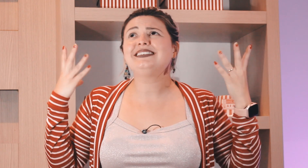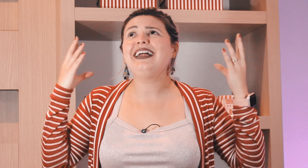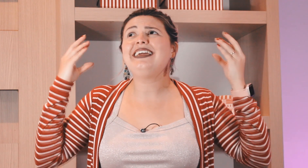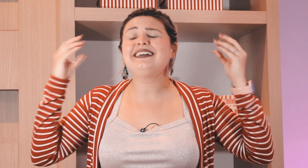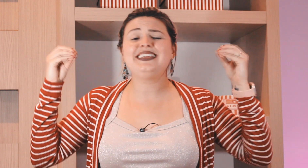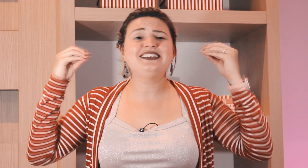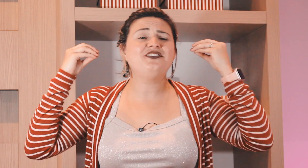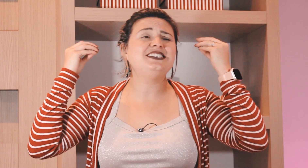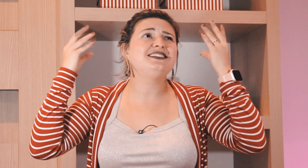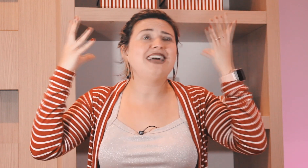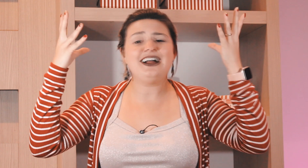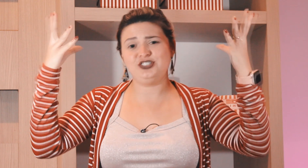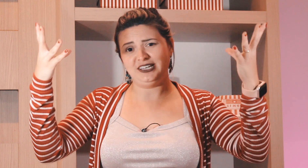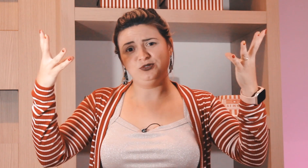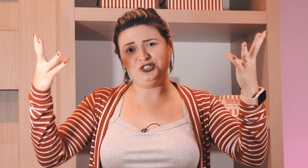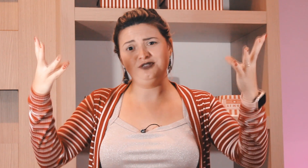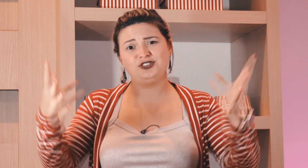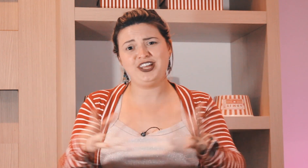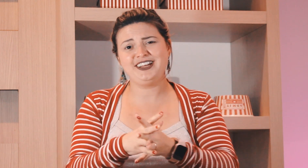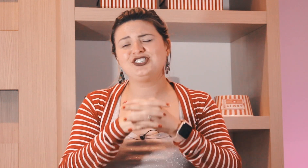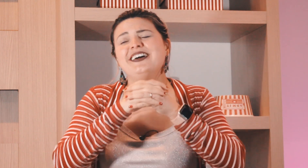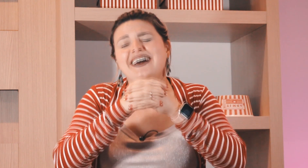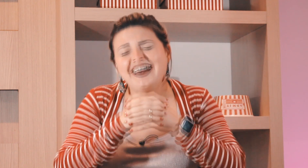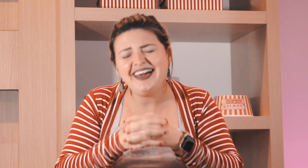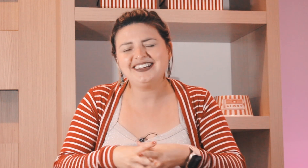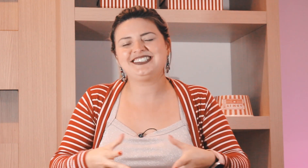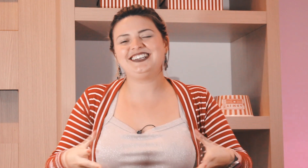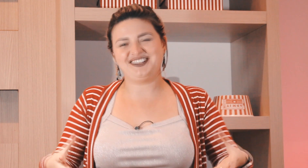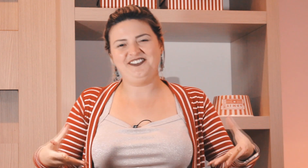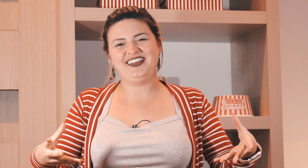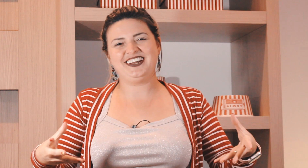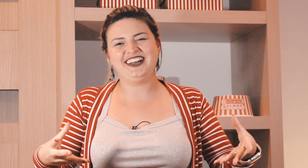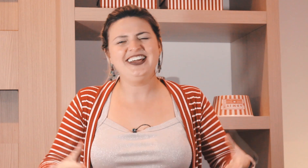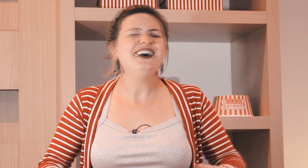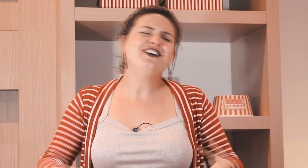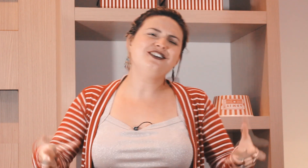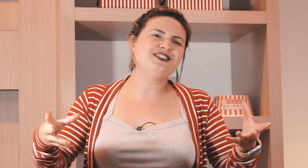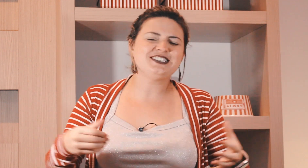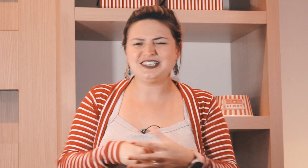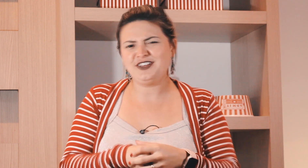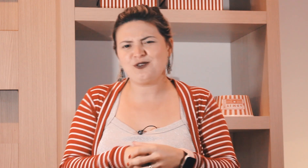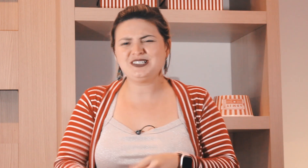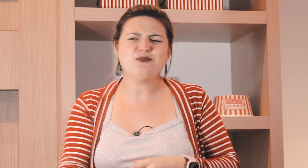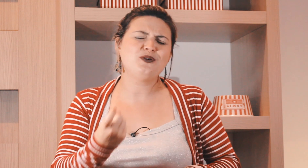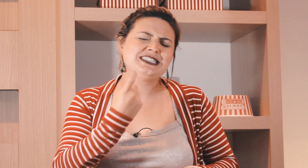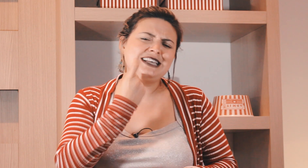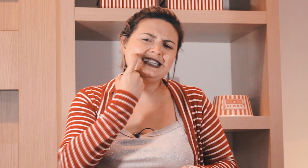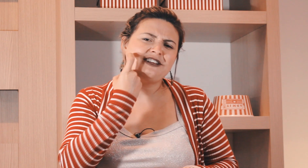dia da Alegria da felicidade sem motivo gente é a sexta feira né, o sexta-feira coisa boa.